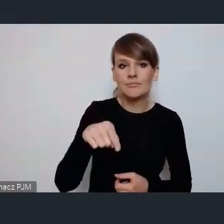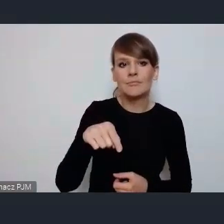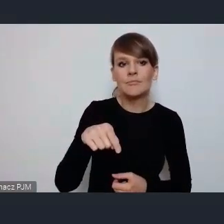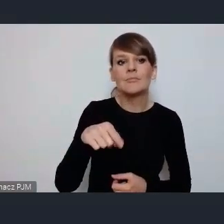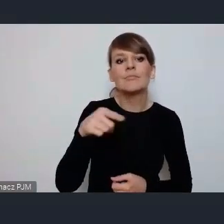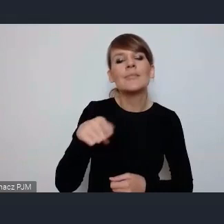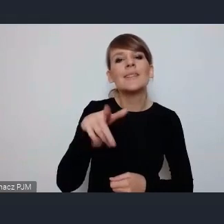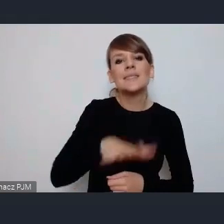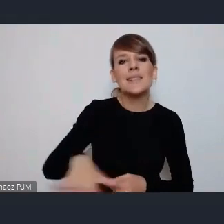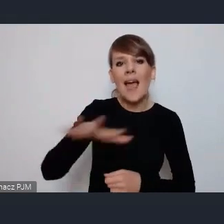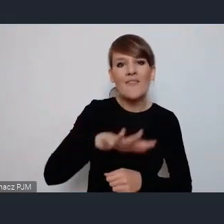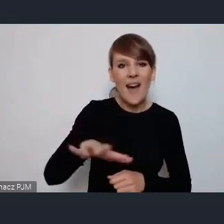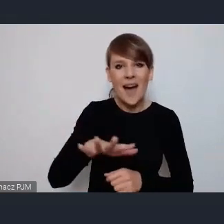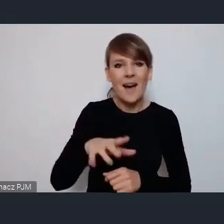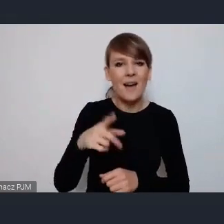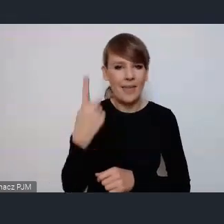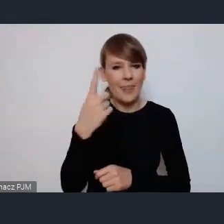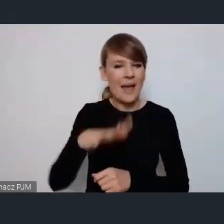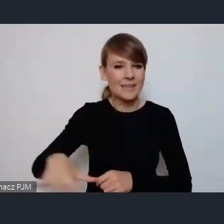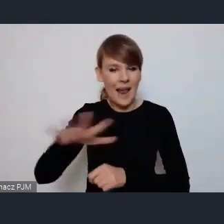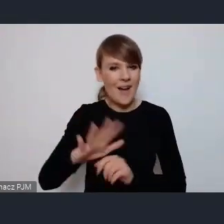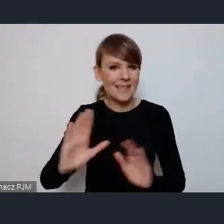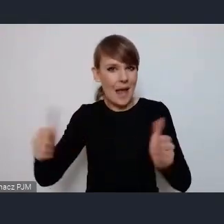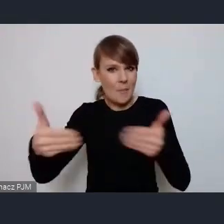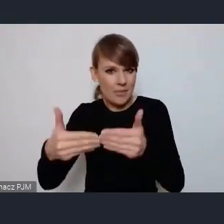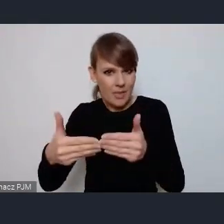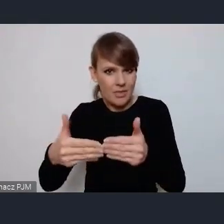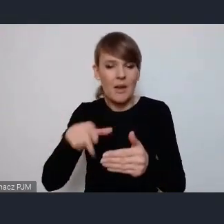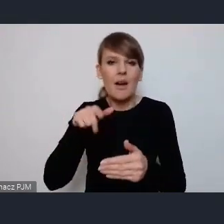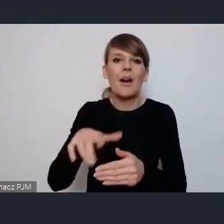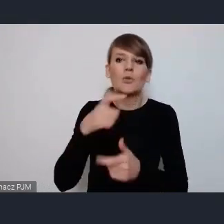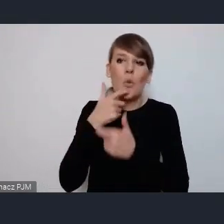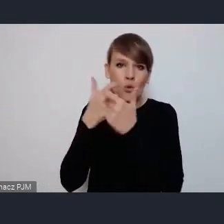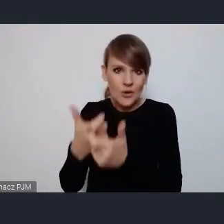taką zamkniętą strefą właśnie na zgłoszenie i tak dalej i tak dalej, mamy tą